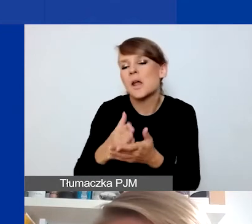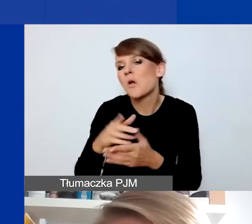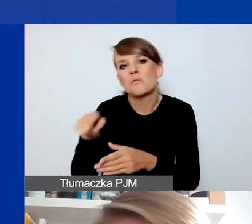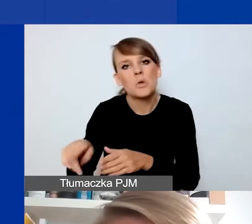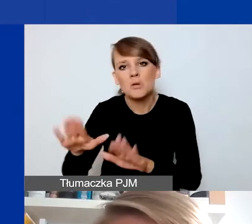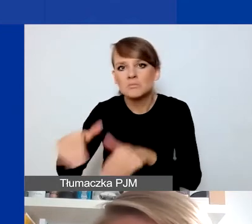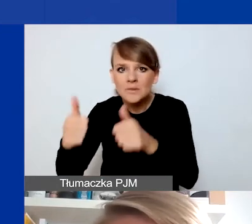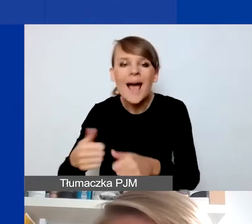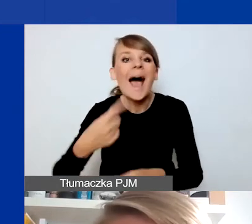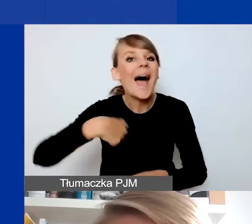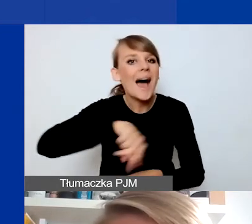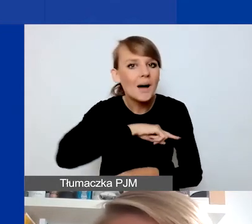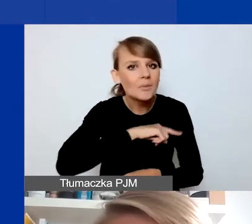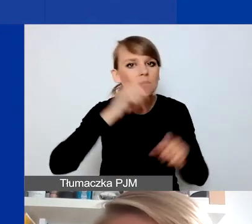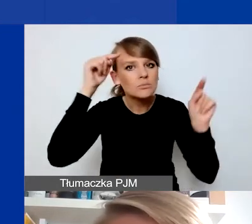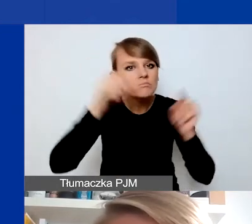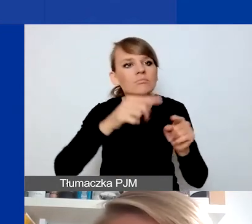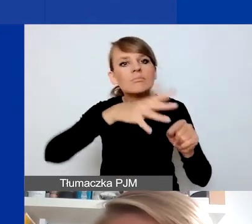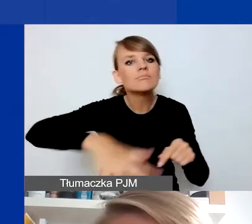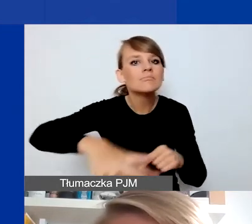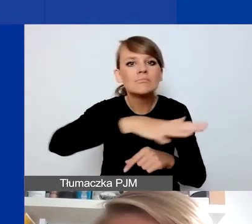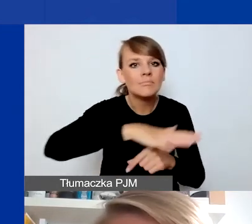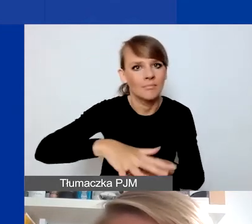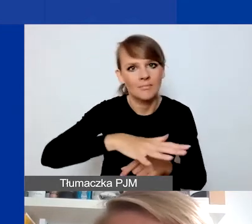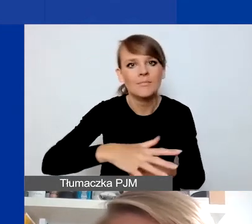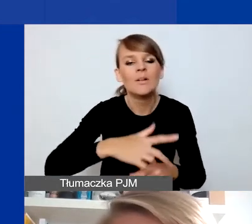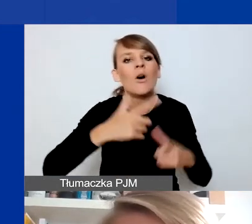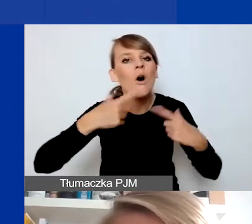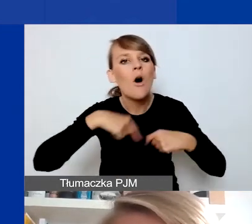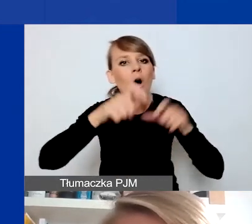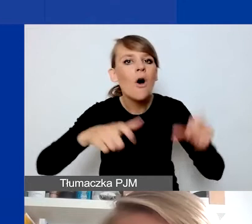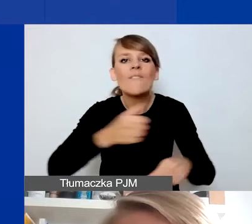My się skupiamy na terenach i na osobach, które będą odbiorcami projektu spoza stolicy.